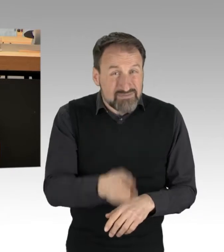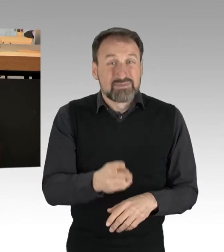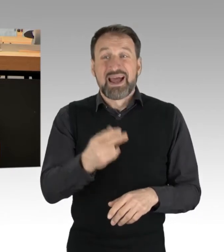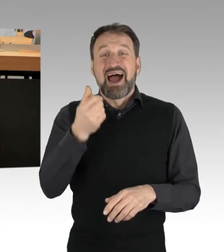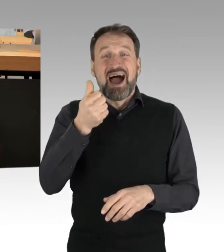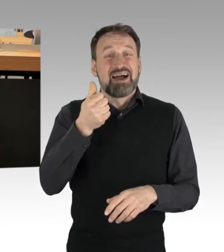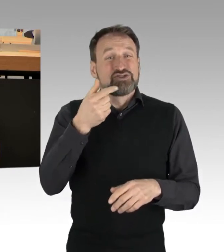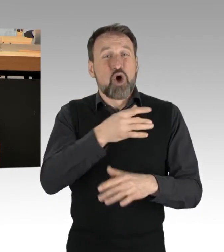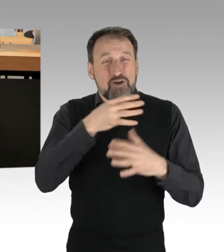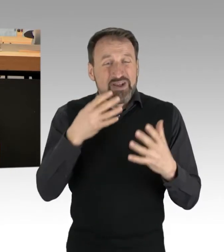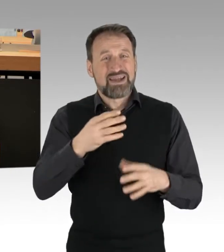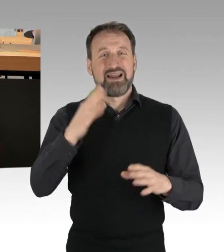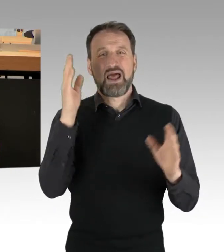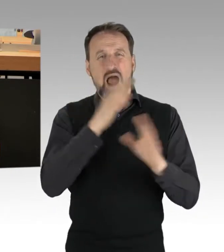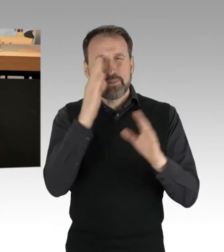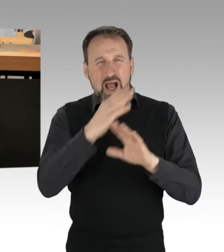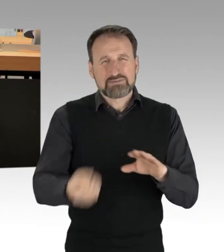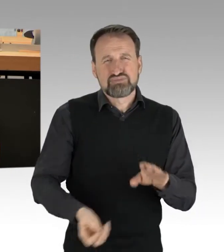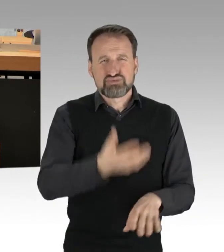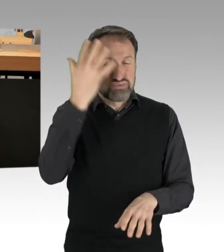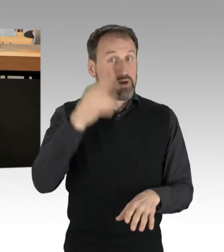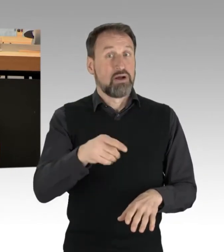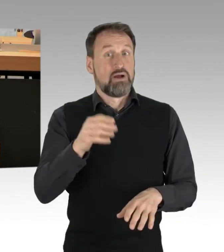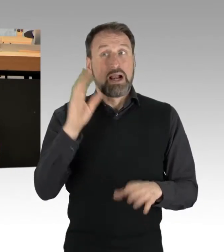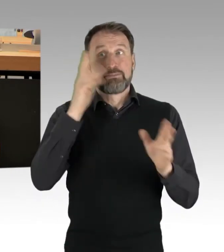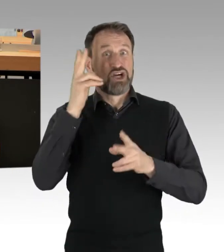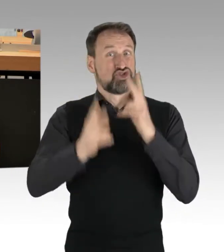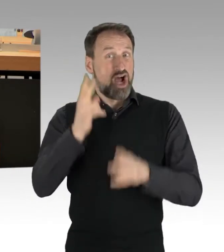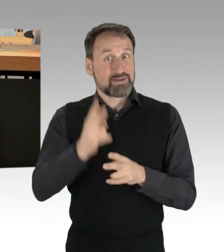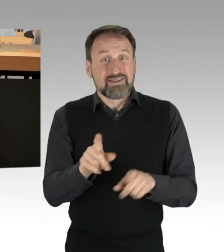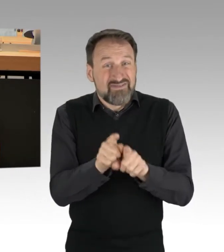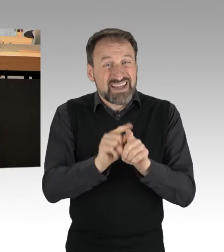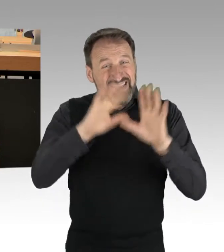Jahr für Jahr 18 Millionen Tonnen in einem Wert von 20 Milliarden Euro entsorgt.